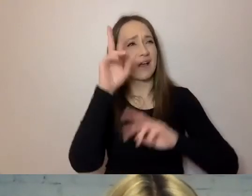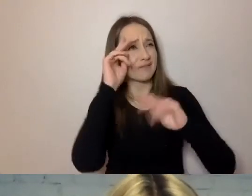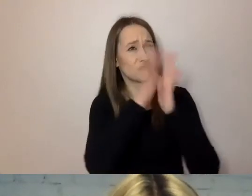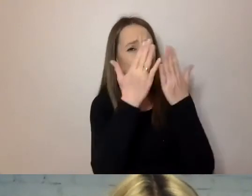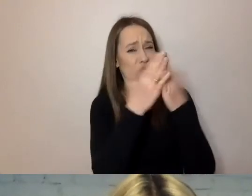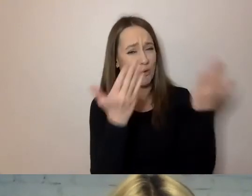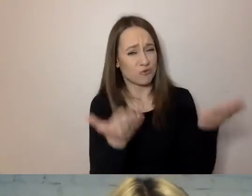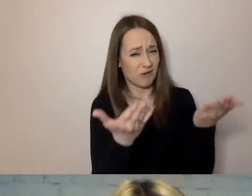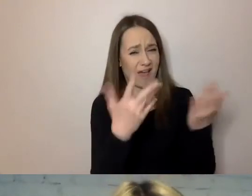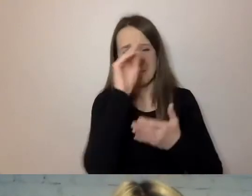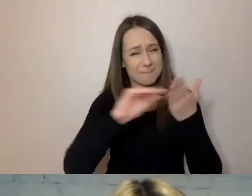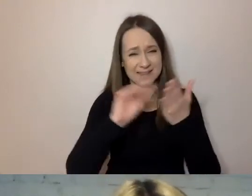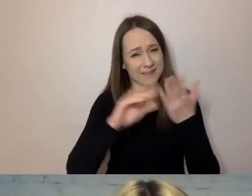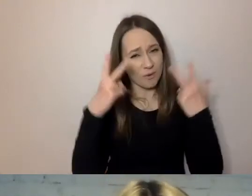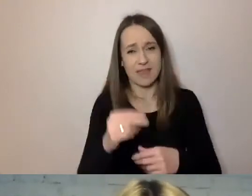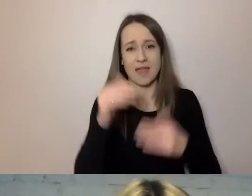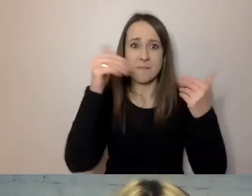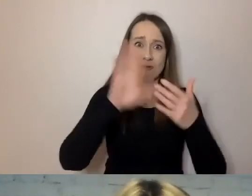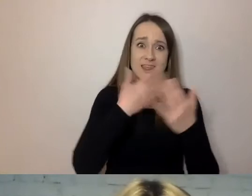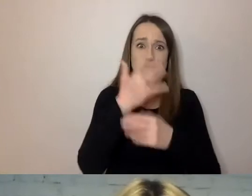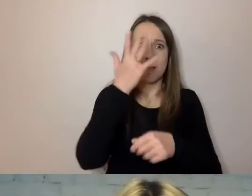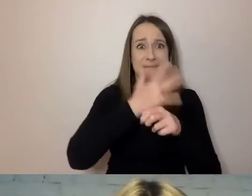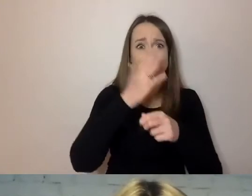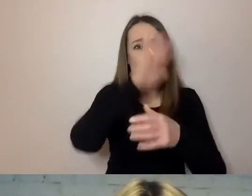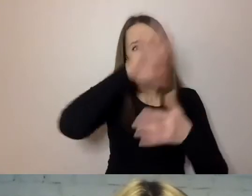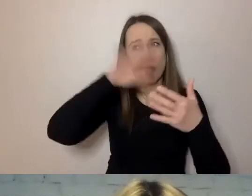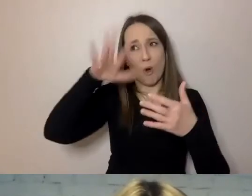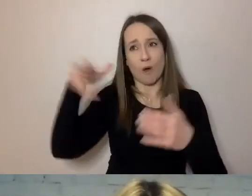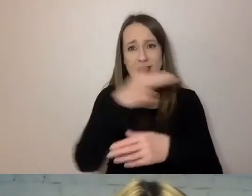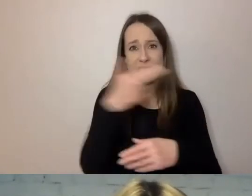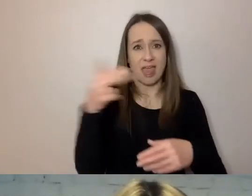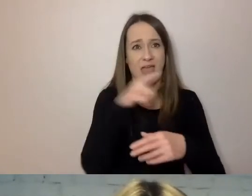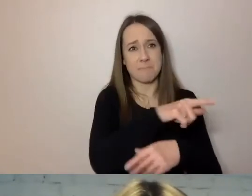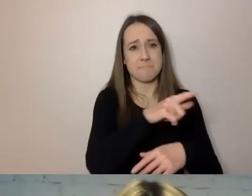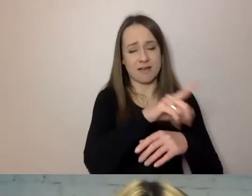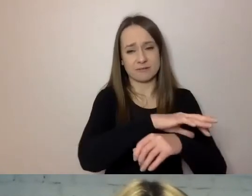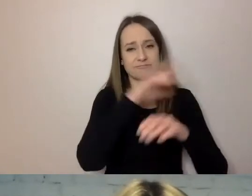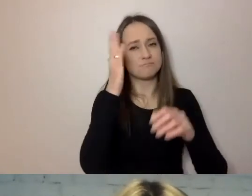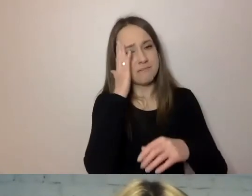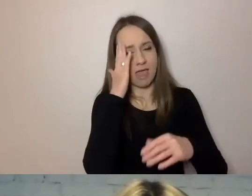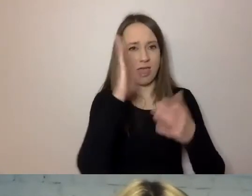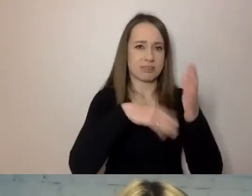Może być 50 stron na temat nieruchomości. Ale łatwo tam wydzielić poszczególne tematy.